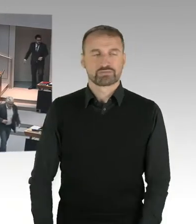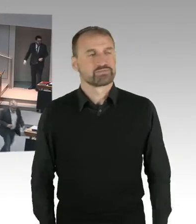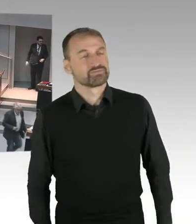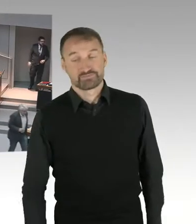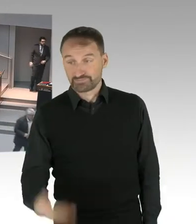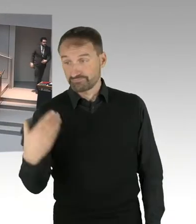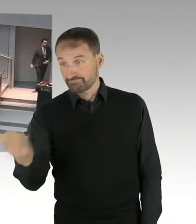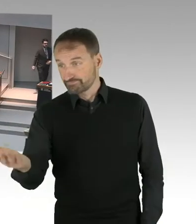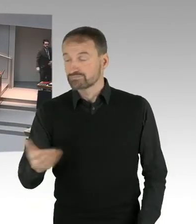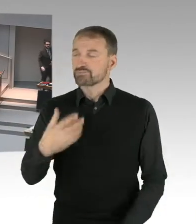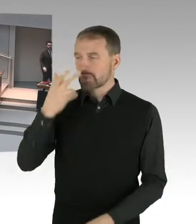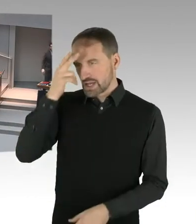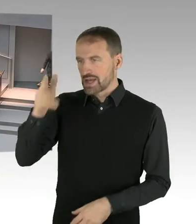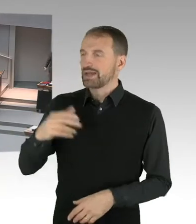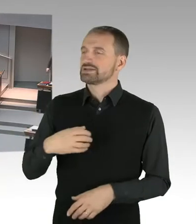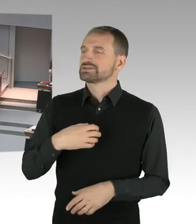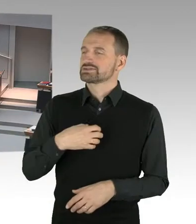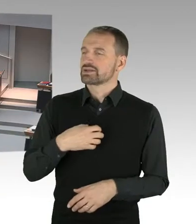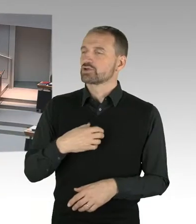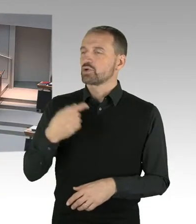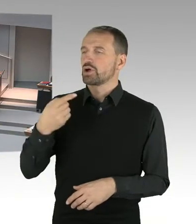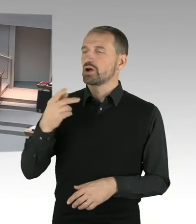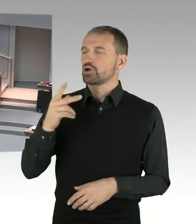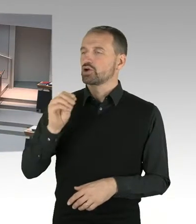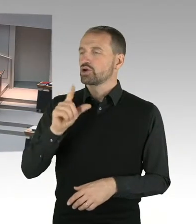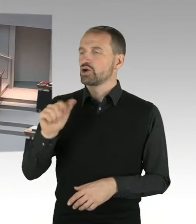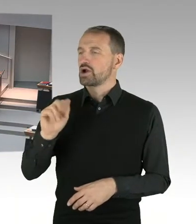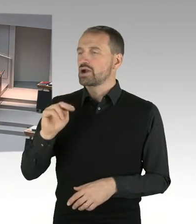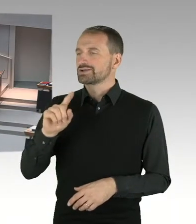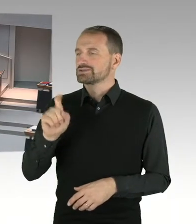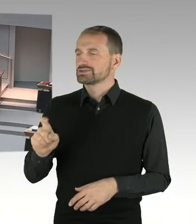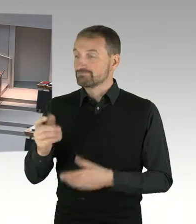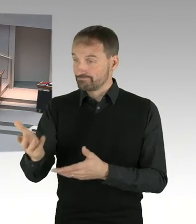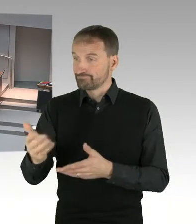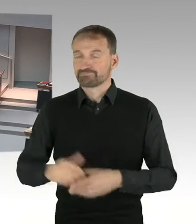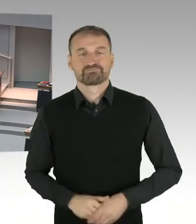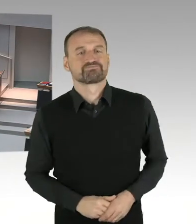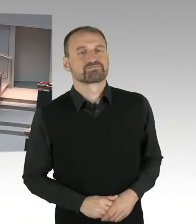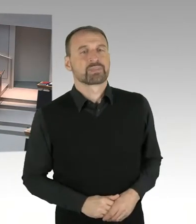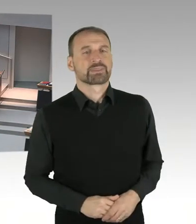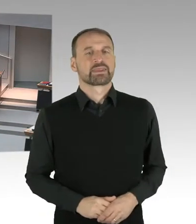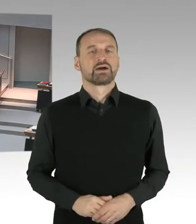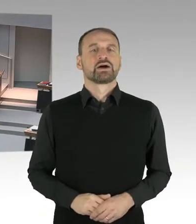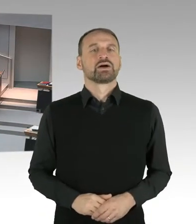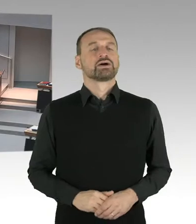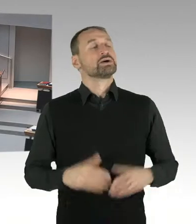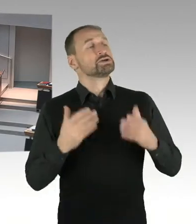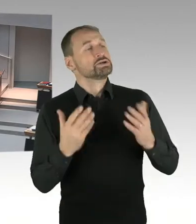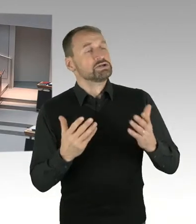(Sprecherwechsel) Frau Präsidentin, sehr geehrter Herr Abgeordneter, wir sind noch nicht ganz so weit, dass wir alle Details dazu sagen können.